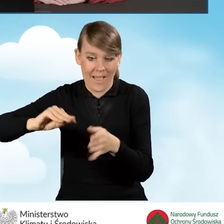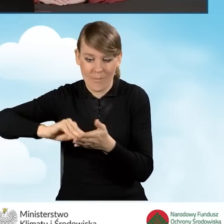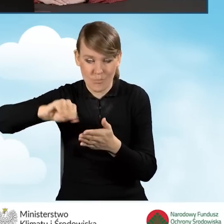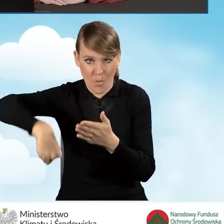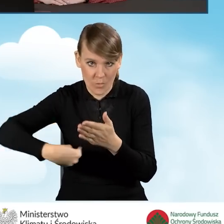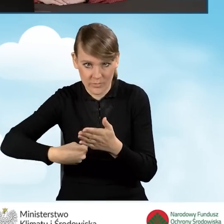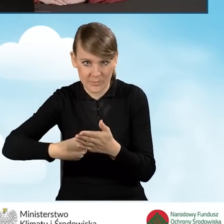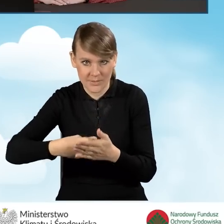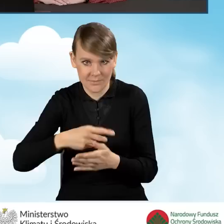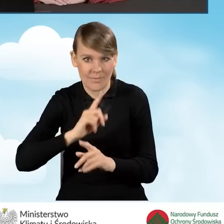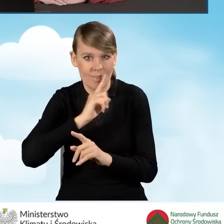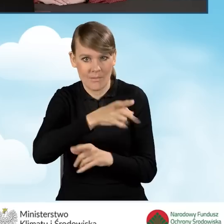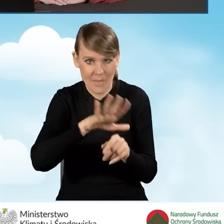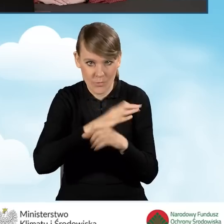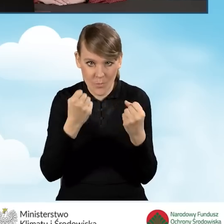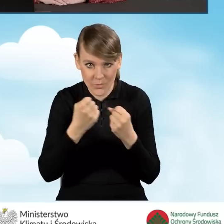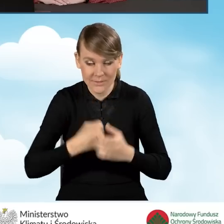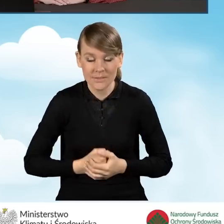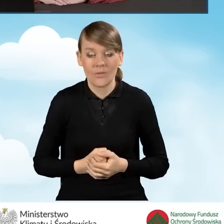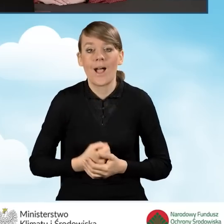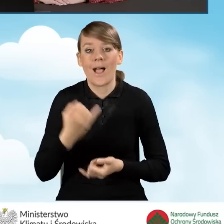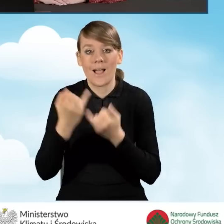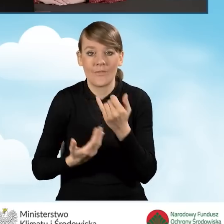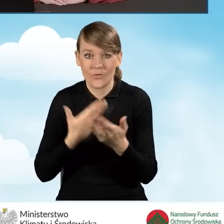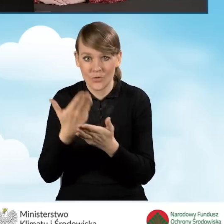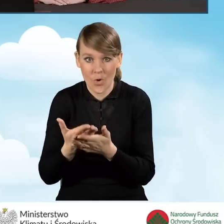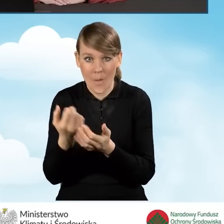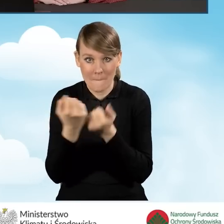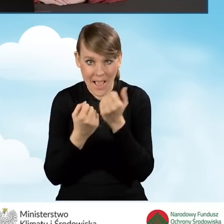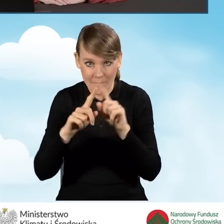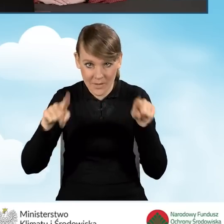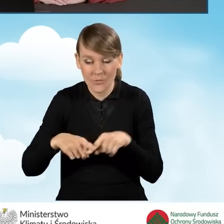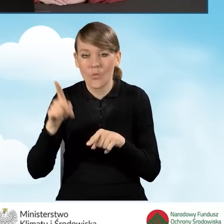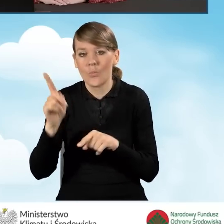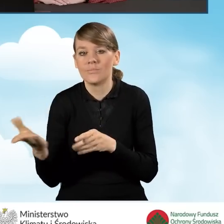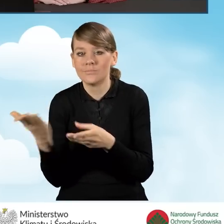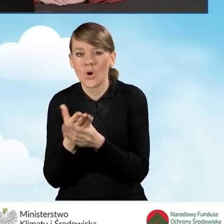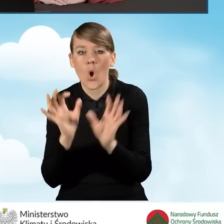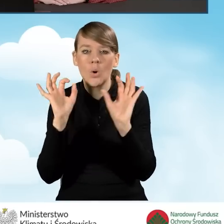Natomiast do wersji papierowej wniosku o dofinansowanie należy dołączyć oryginał lub kopię pełnomocnictwa.